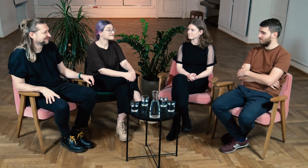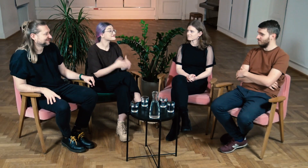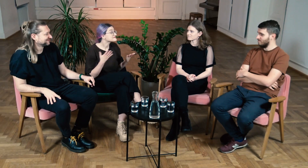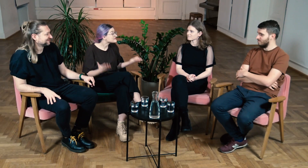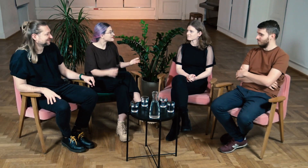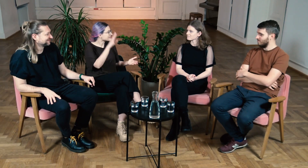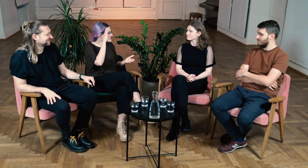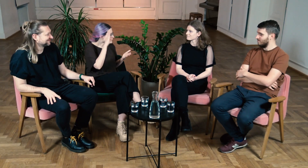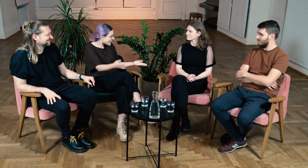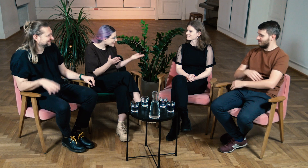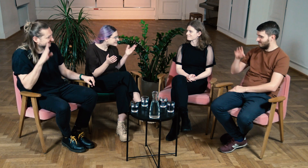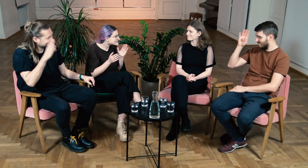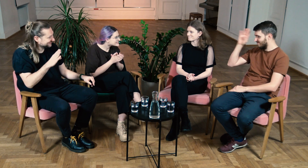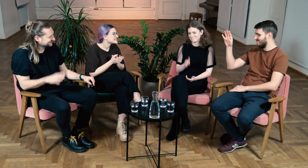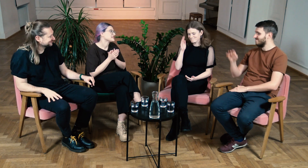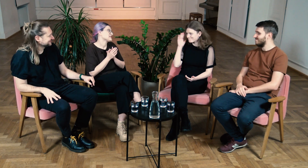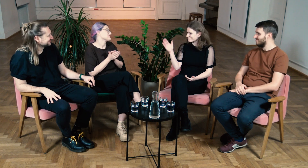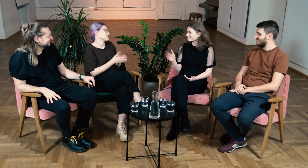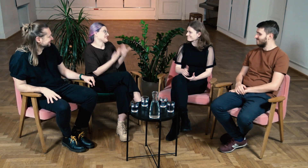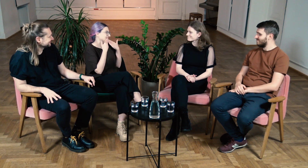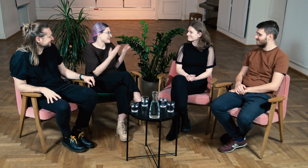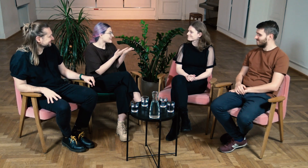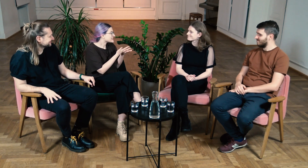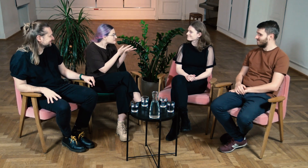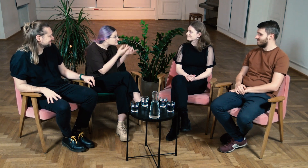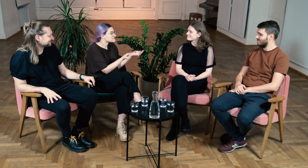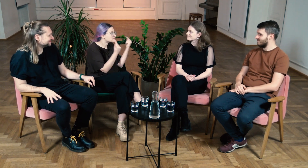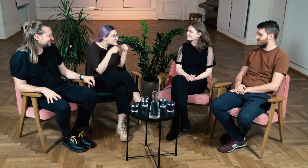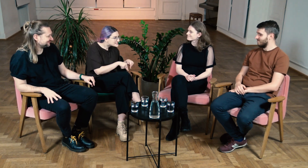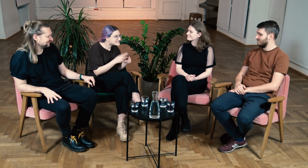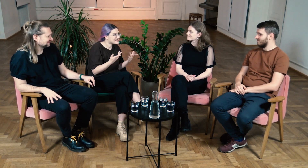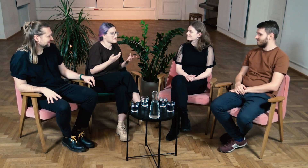W: Cześć wszystkim! M: Cześć. Ł: Cześć. B: Cześć. W: Dziękuję że zgodziliście się przyjść dzisiaj do nas.